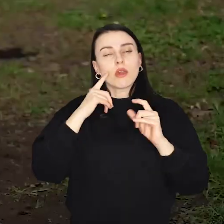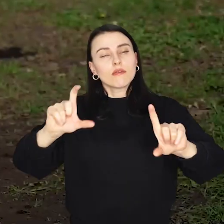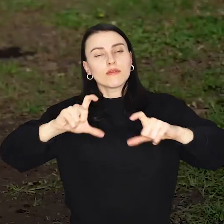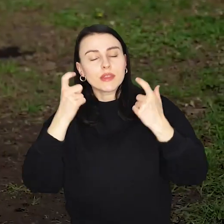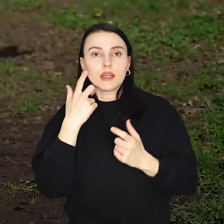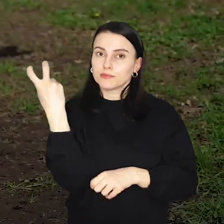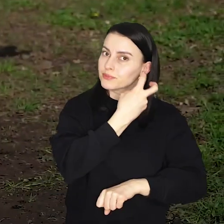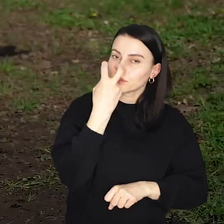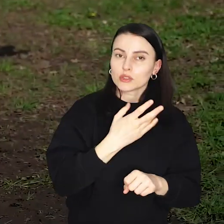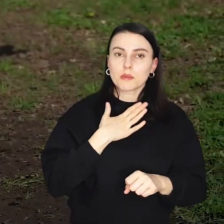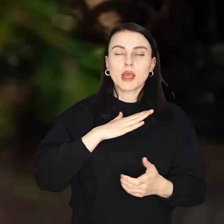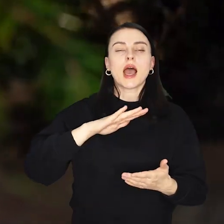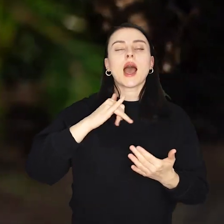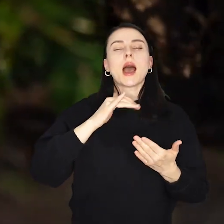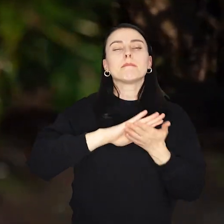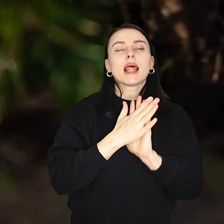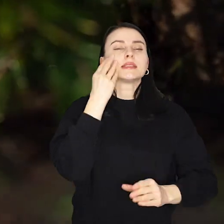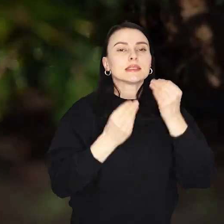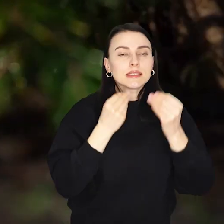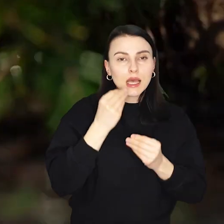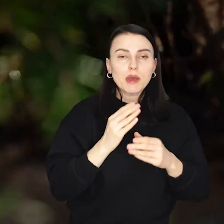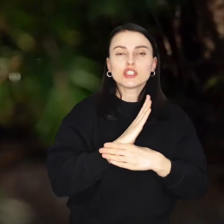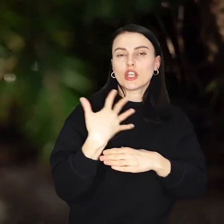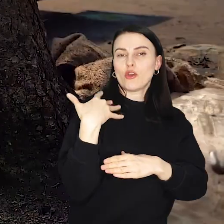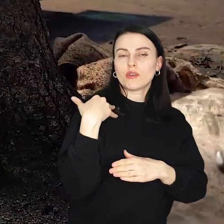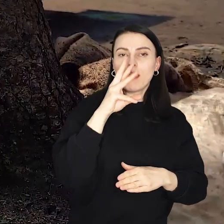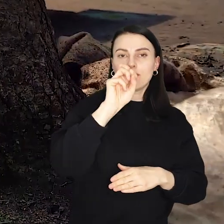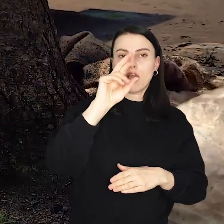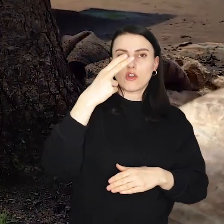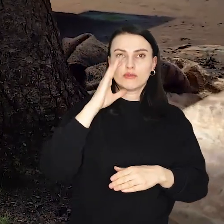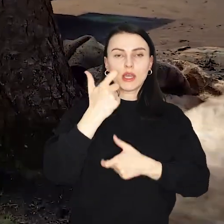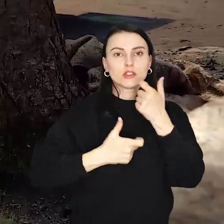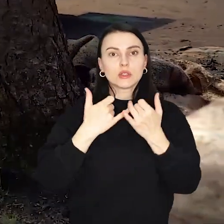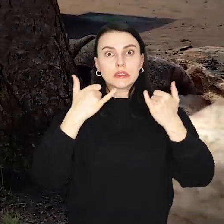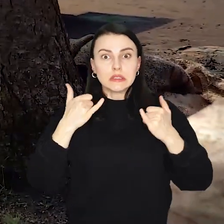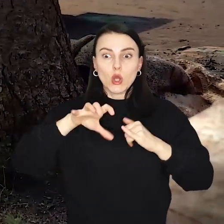W pobliżu placu zabaw Średniowieczna Warownia będzie można spotkać członków grupy rekonstrukcyjnej